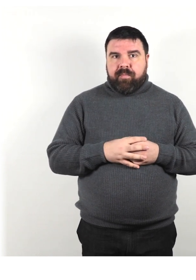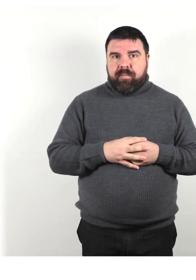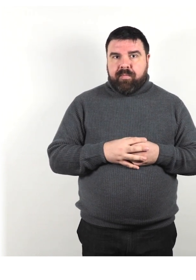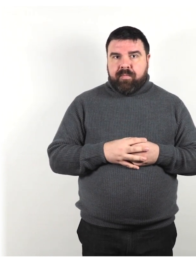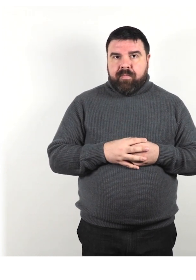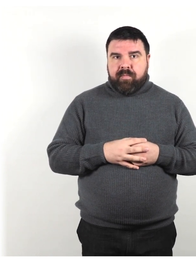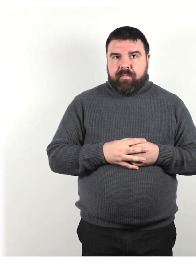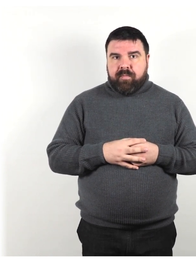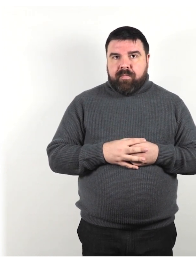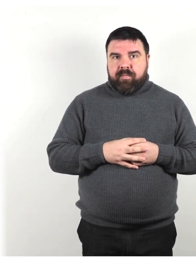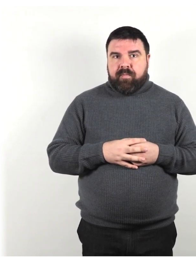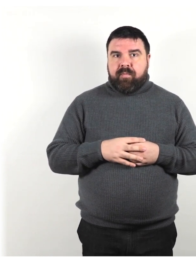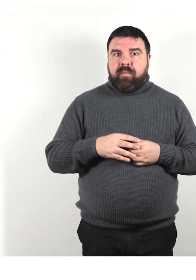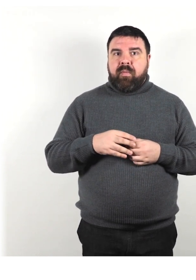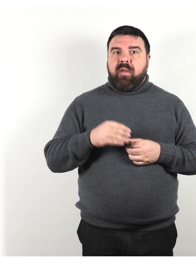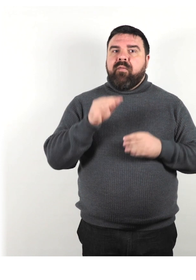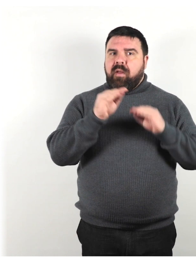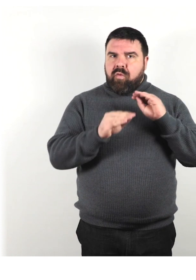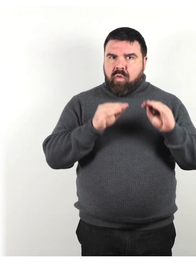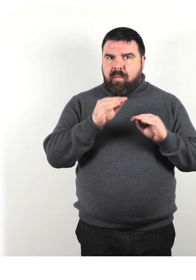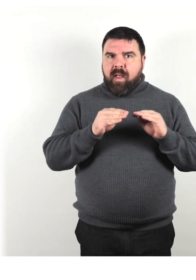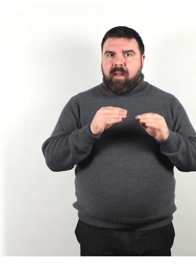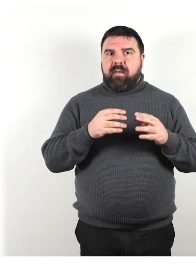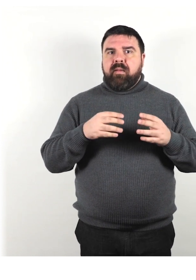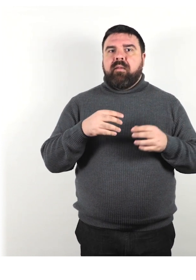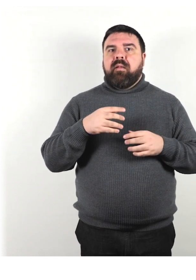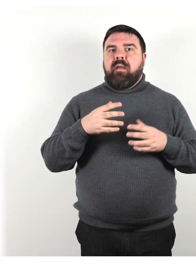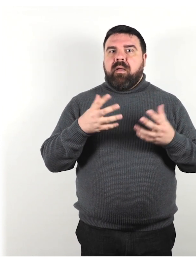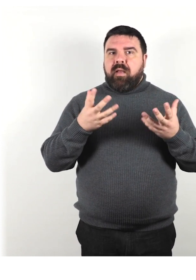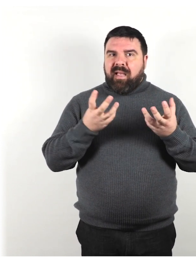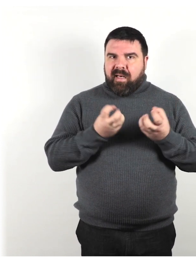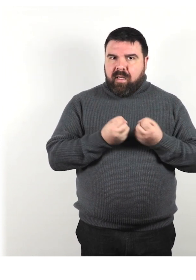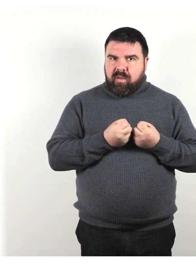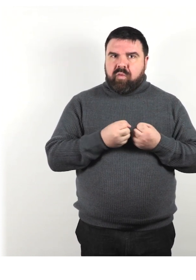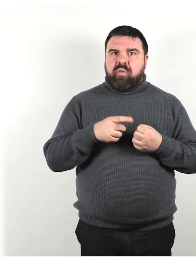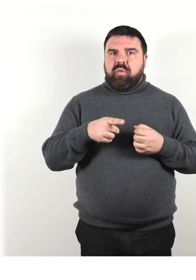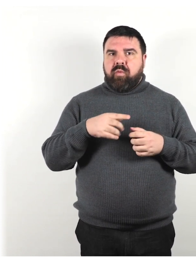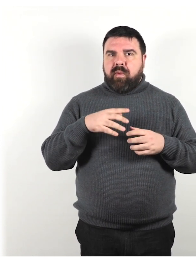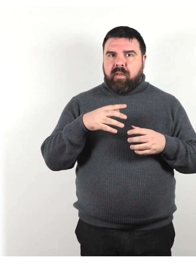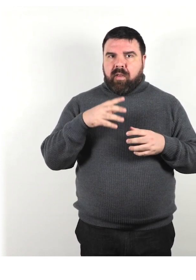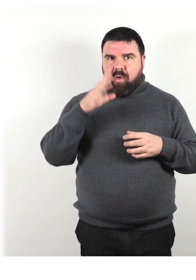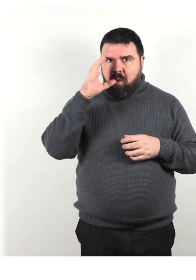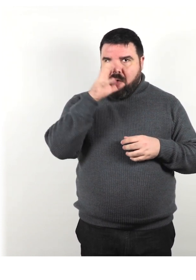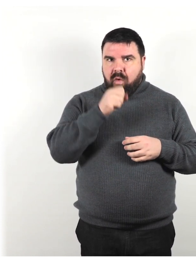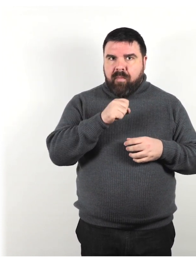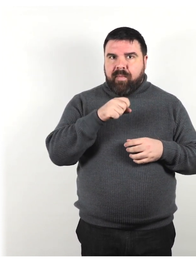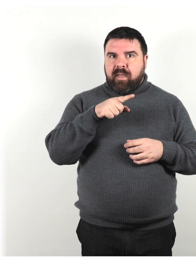Fai ulteriori domande e riassumi la tua comprensione della conversazione per verificare se hai capito